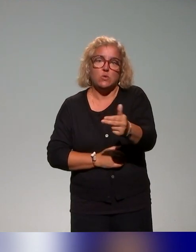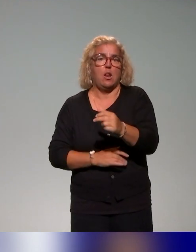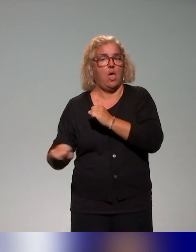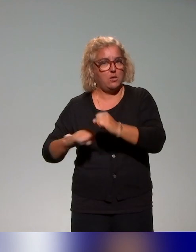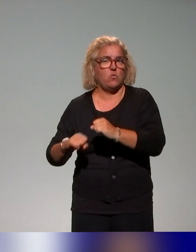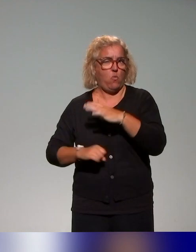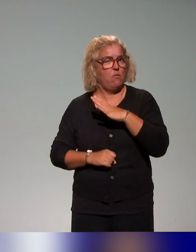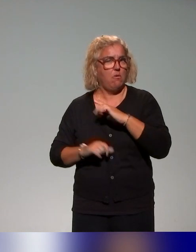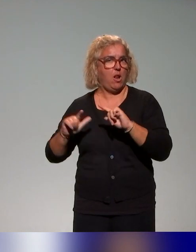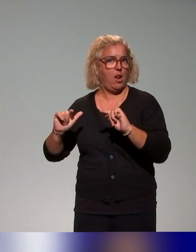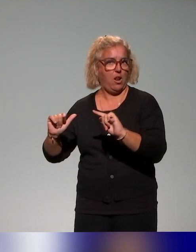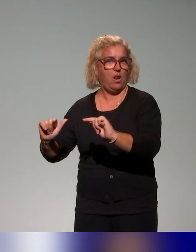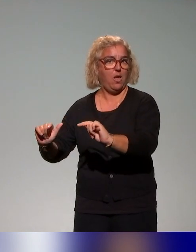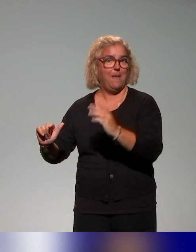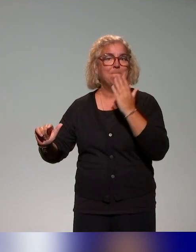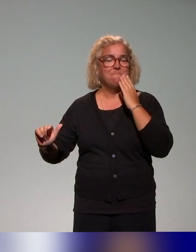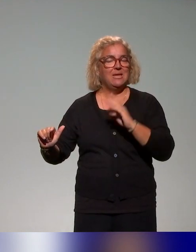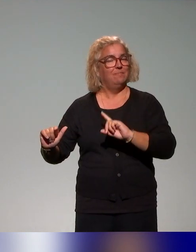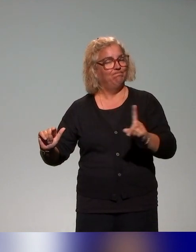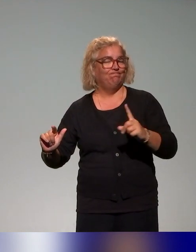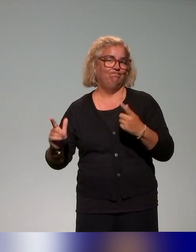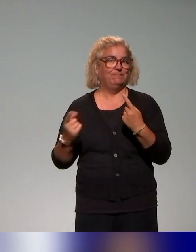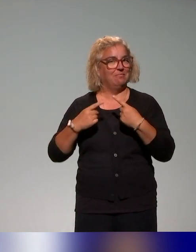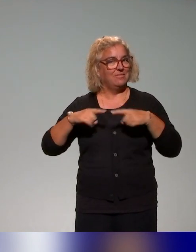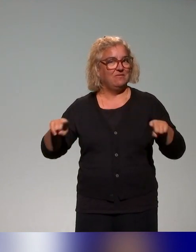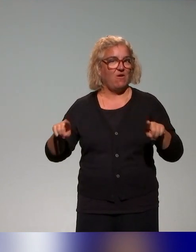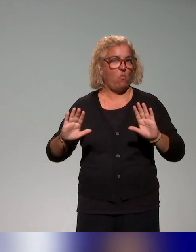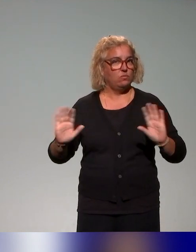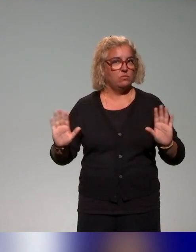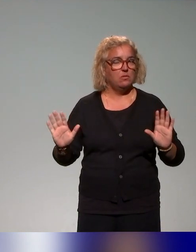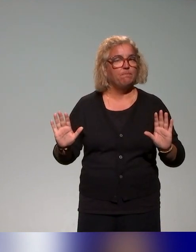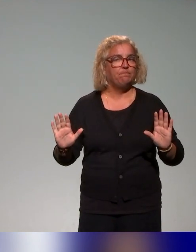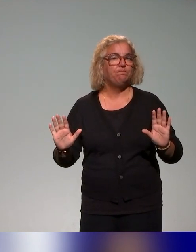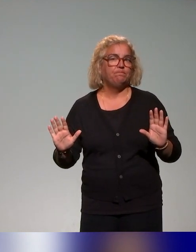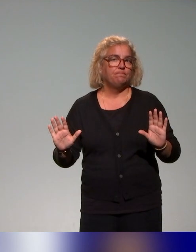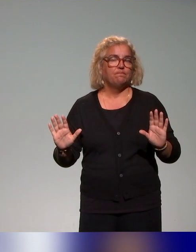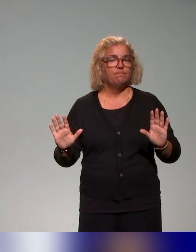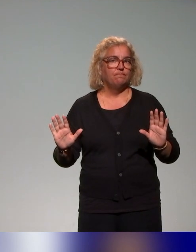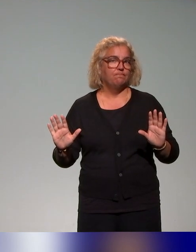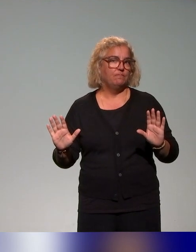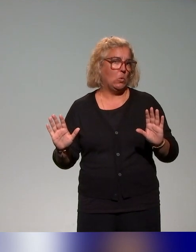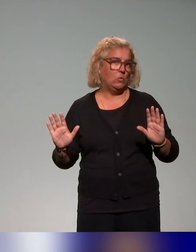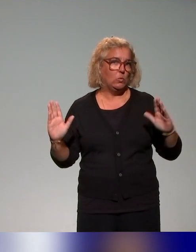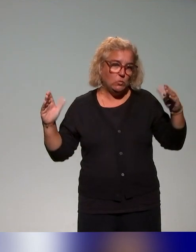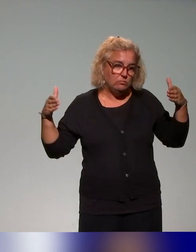mais qui n'étaient pas totalement dans notre sujet de périmètre.